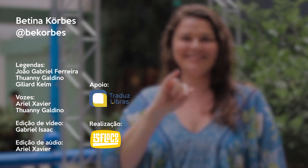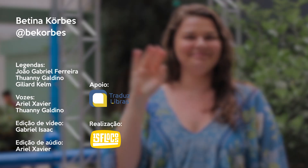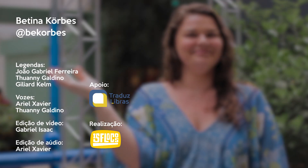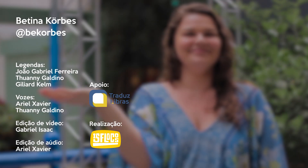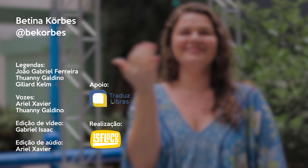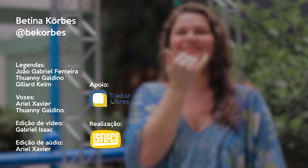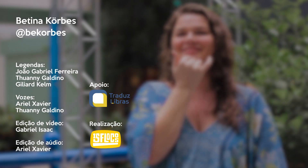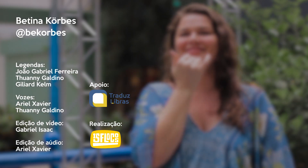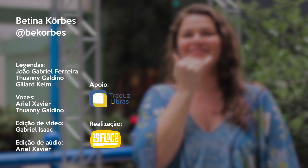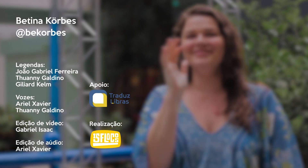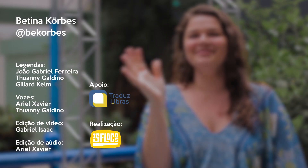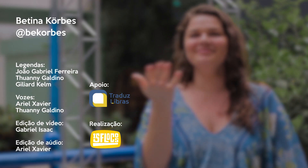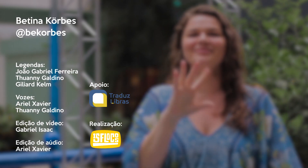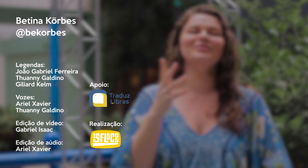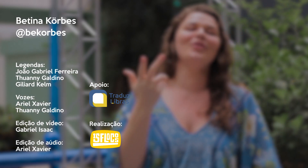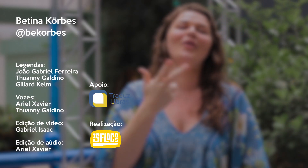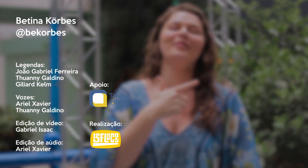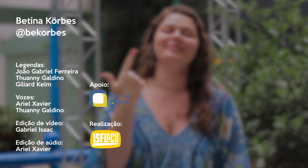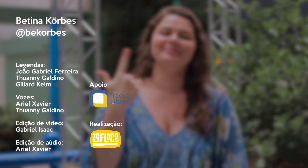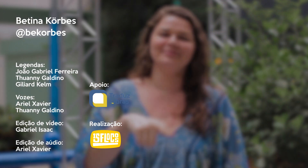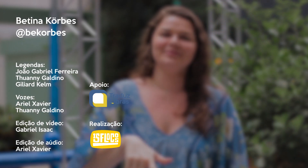Não, não... desculpa! De novo